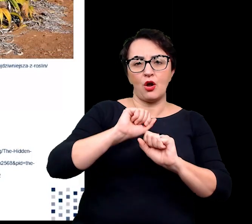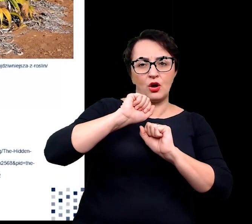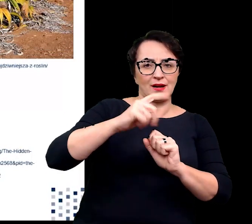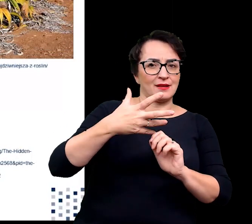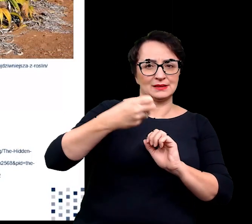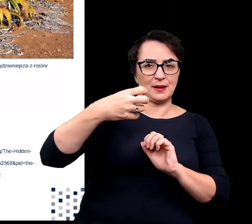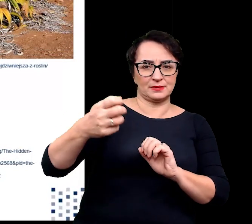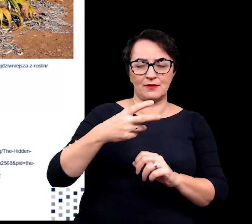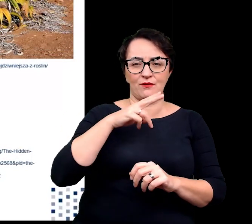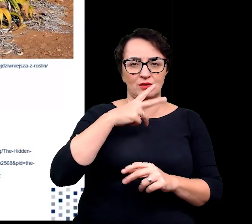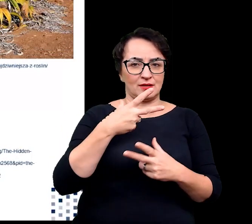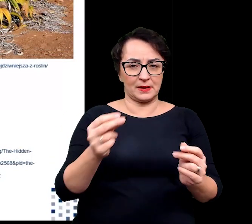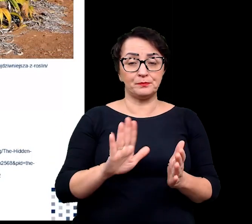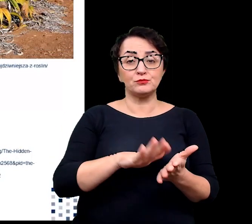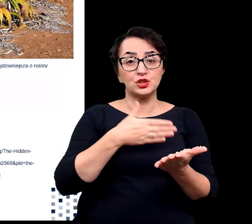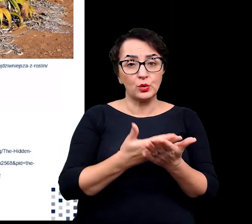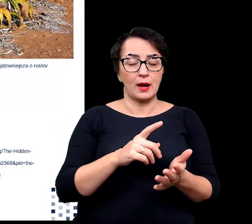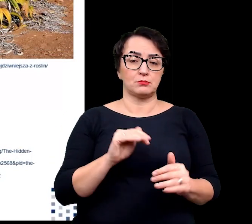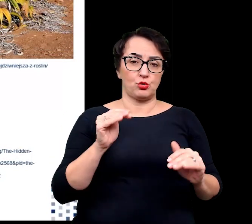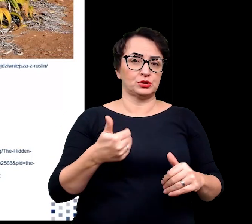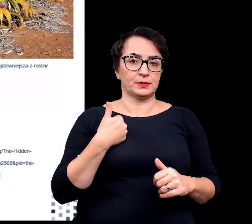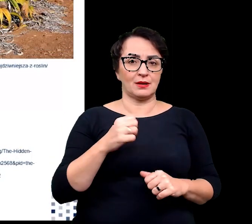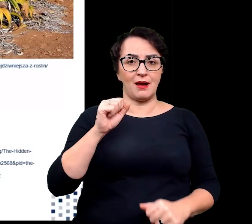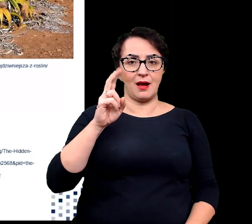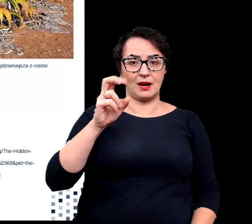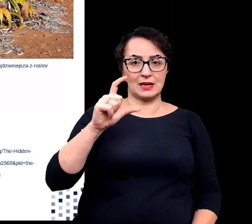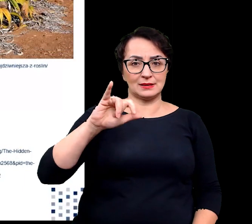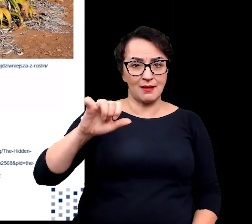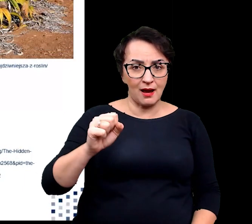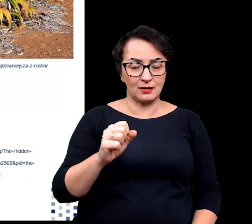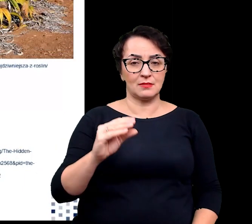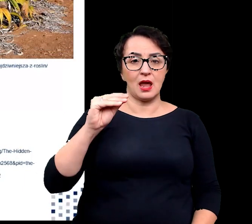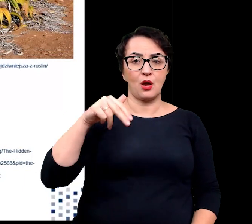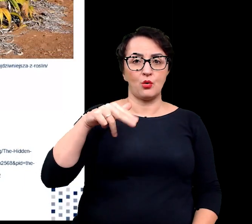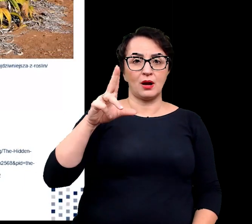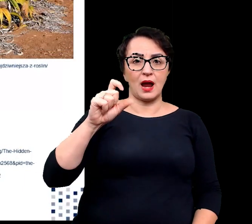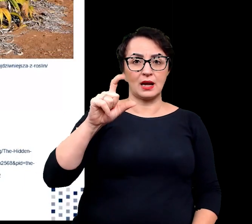Przykładem sklerofitów może być akacja, eukaliptus czy ostrokrzew.